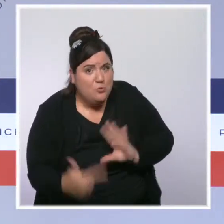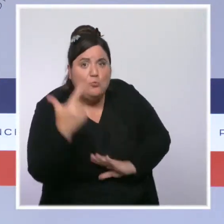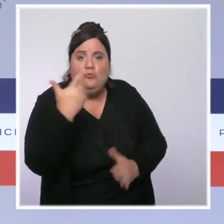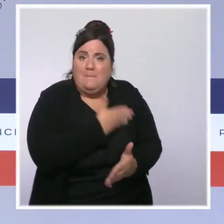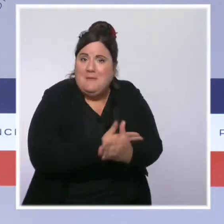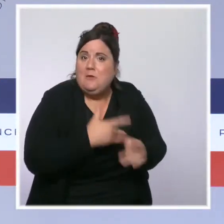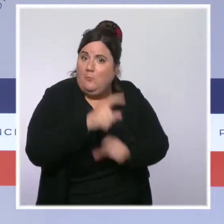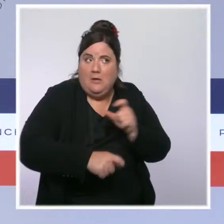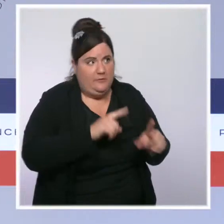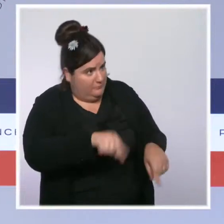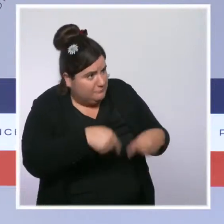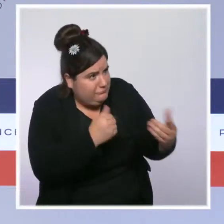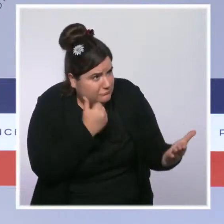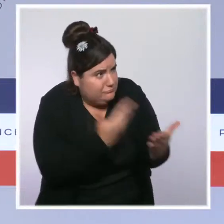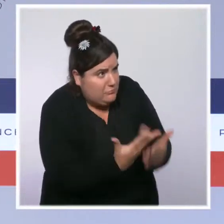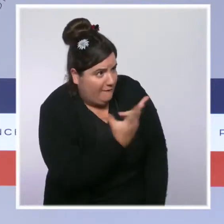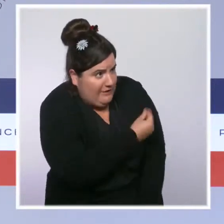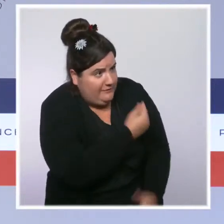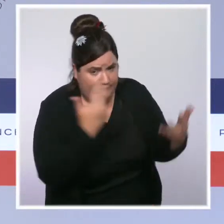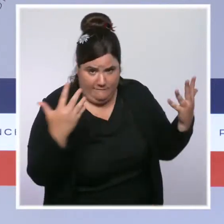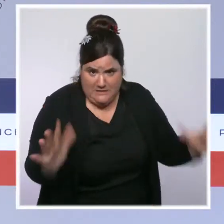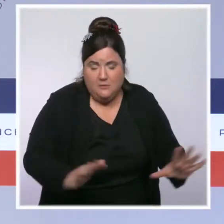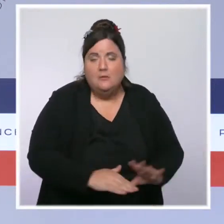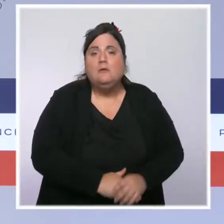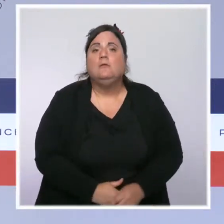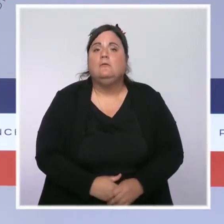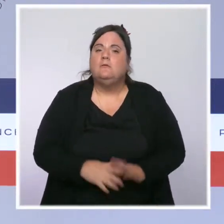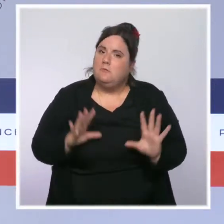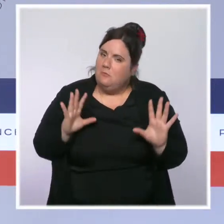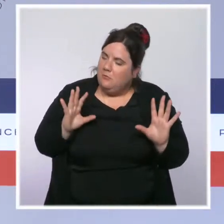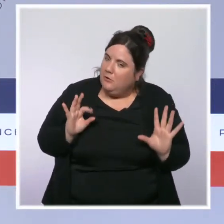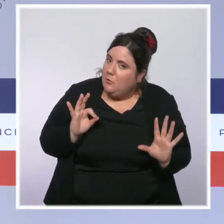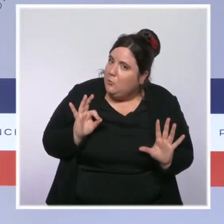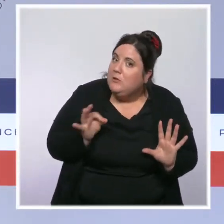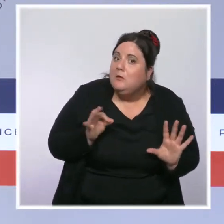Par définition, vous le savez, c'est du bon sens. Nos concitoyens qui ne sont pas vaccinés aujourd'hui sont